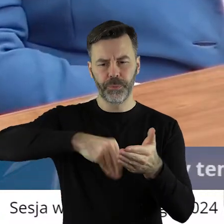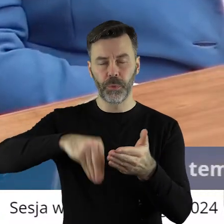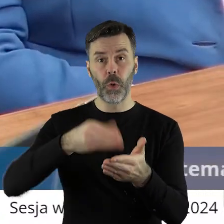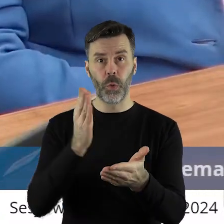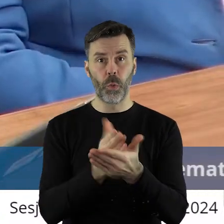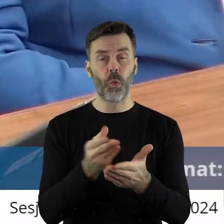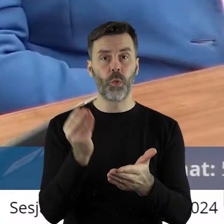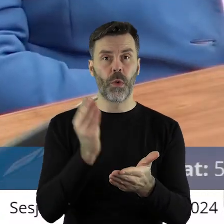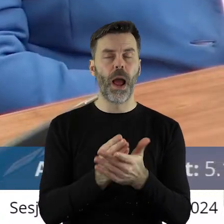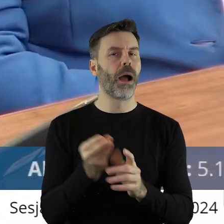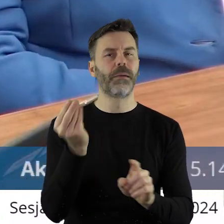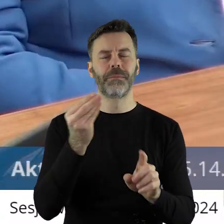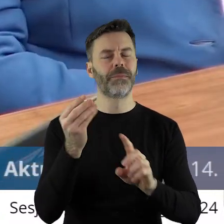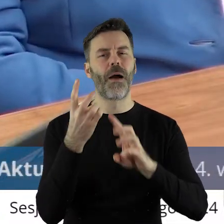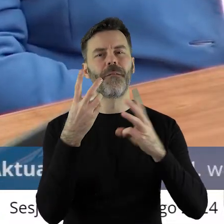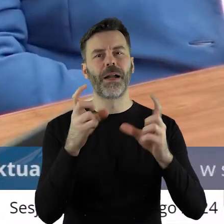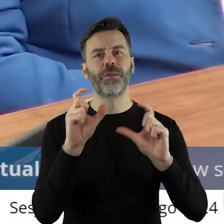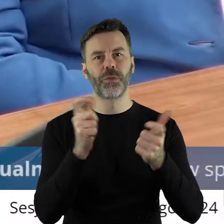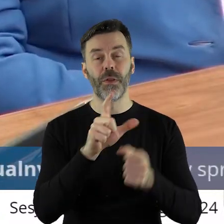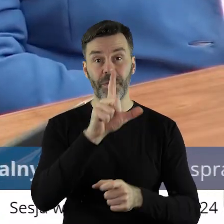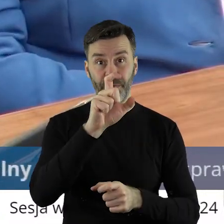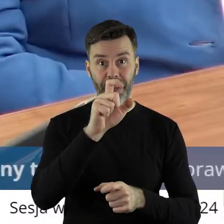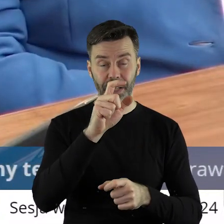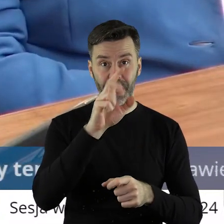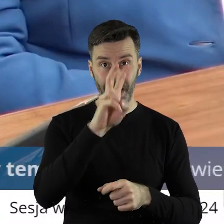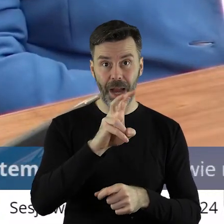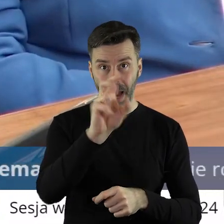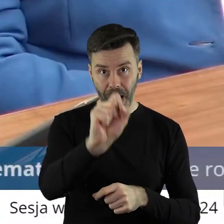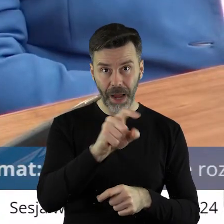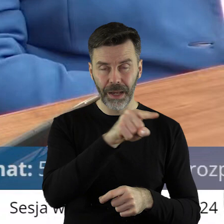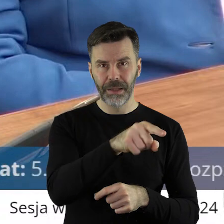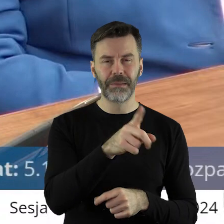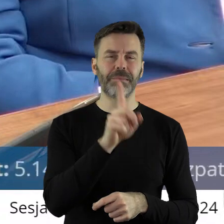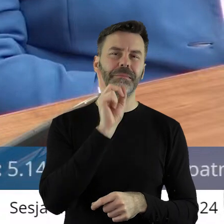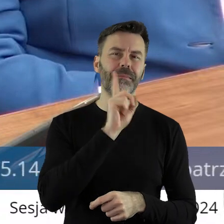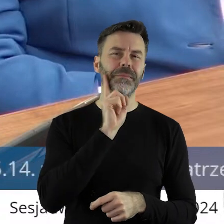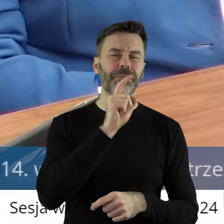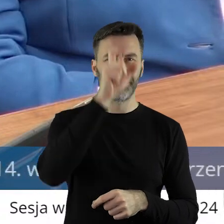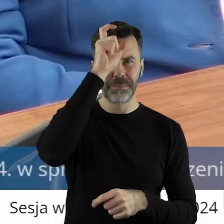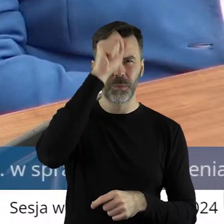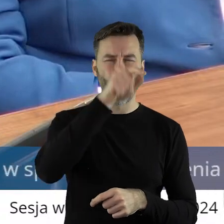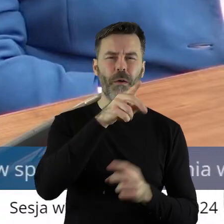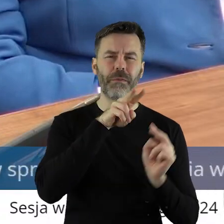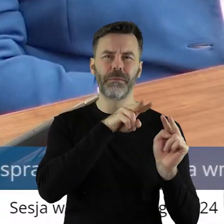Ale co istotne 200 hektarów dotychczasowy dzierżawca, który no jakiś